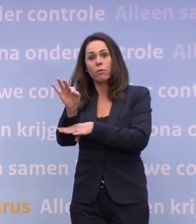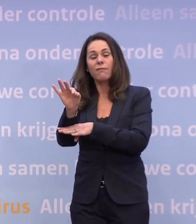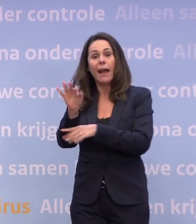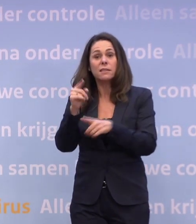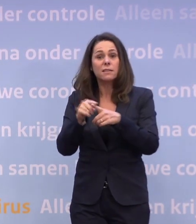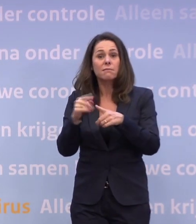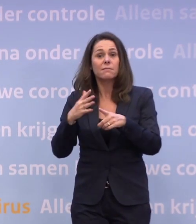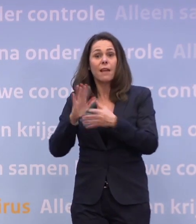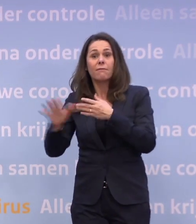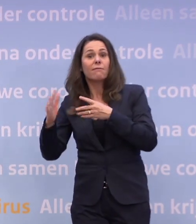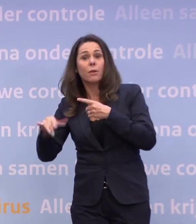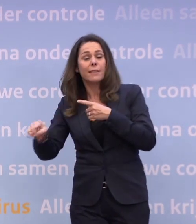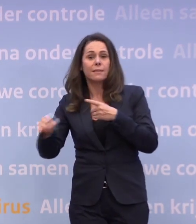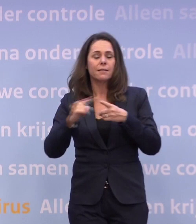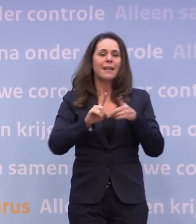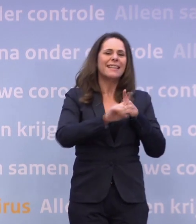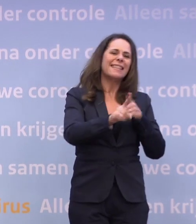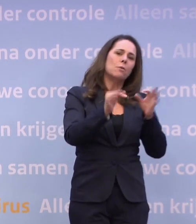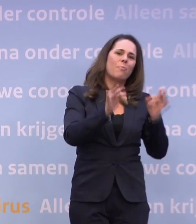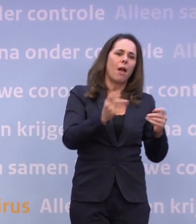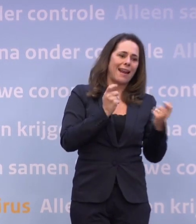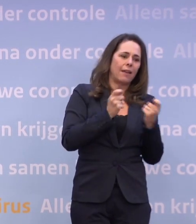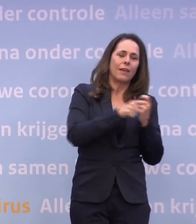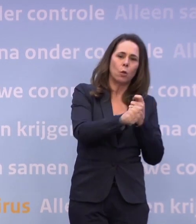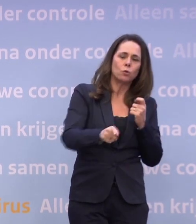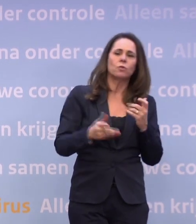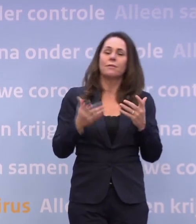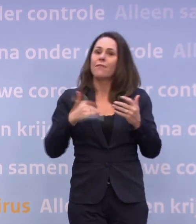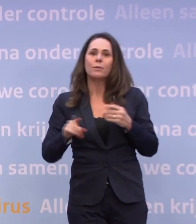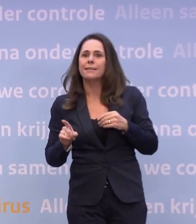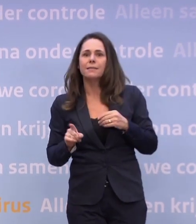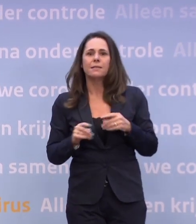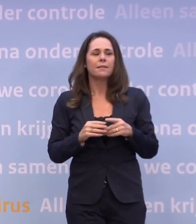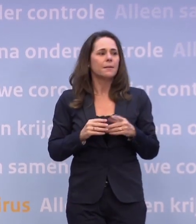Je kijkt naar de niet-essentiële winkels, wat niemand wil. Maar wat heeft het voor zin om daarover te gaan speculeren?